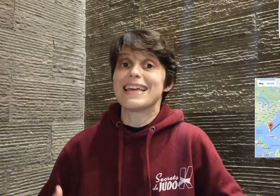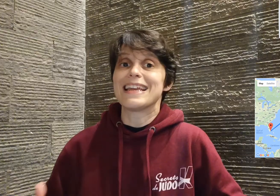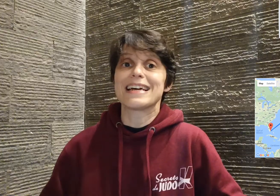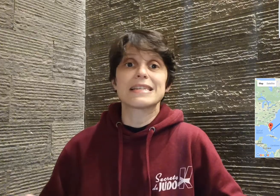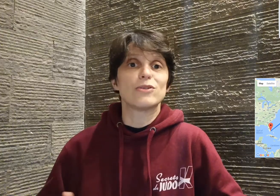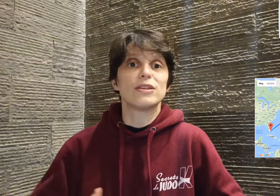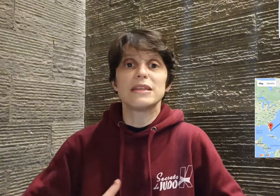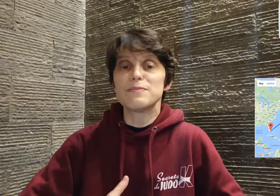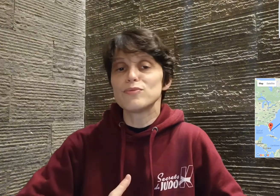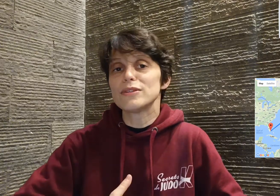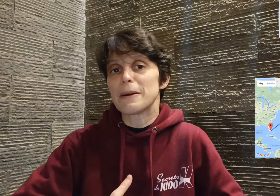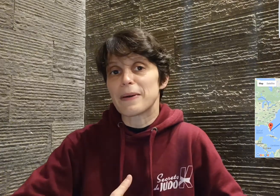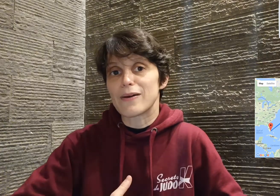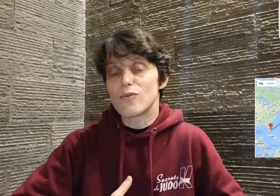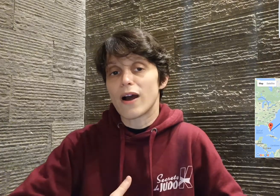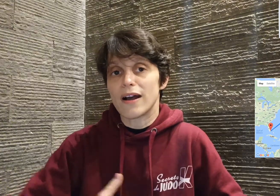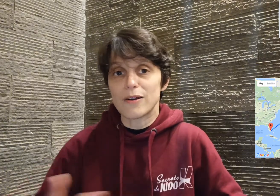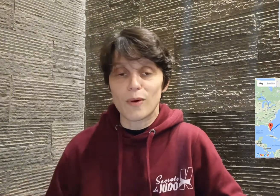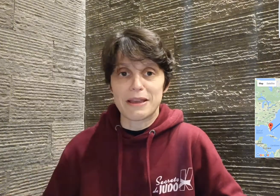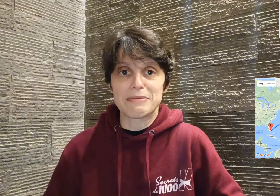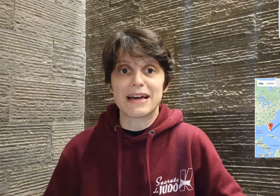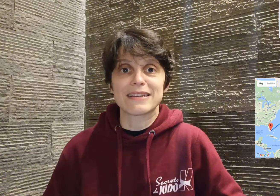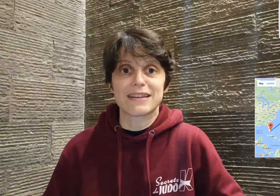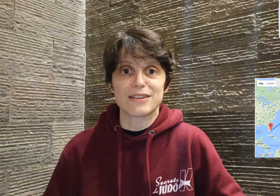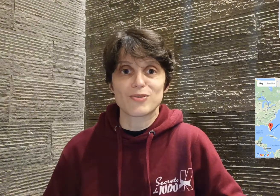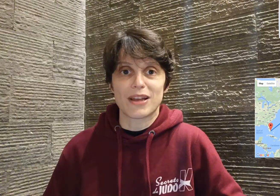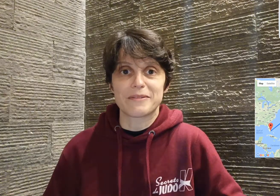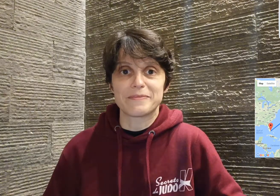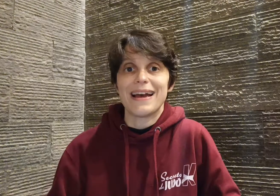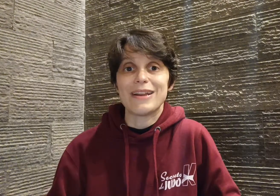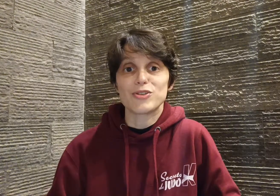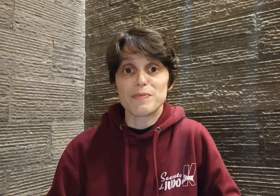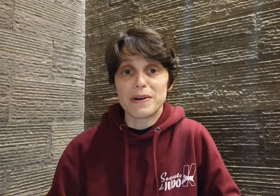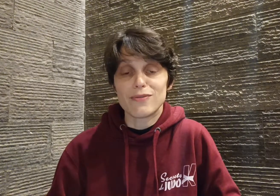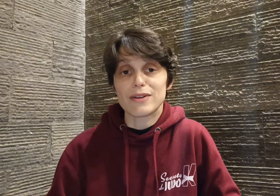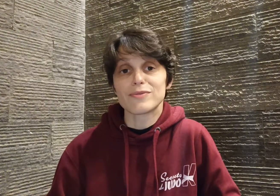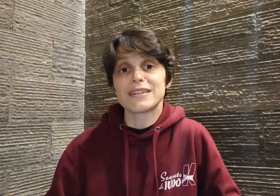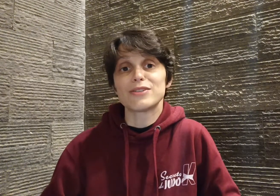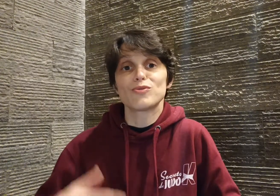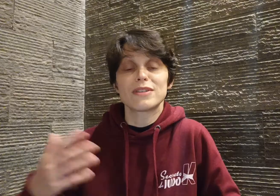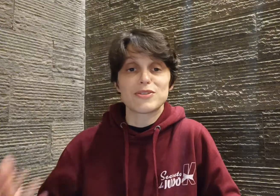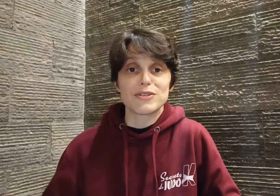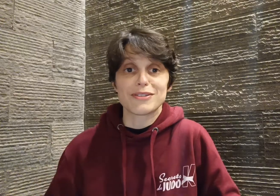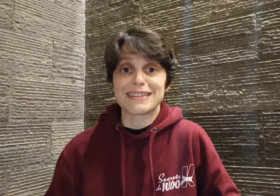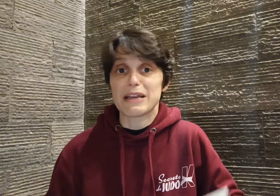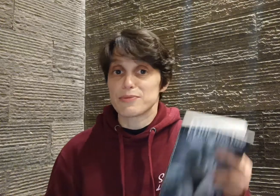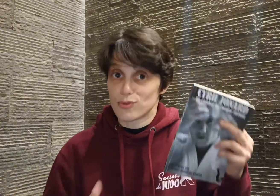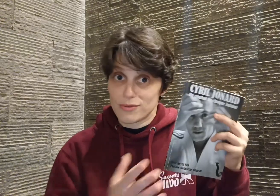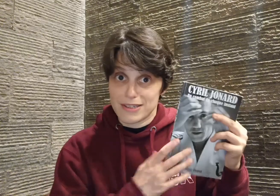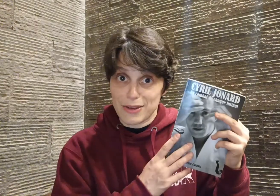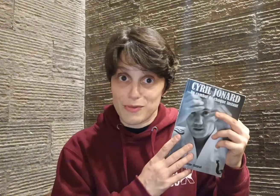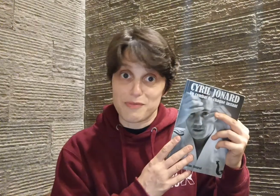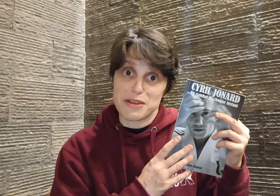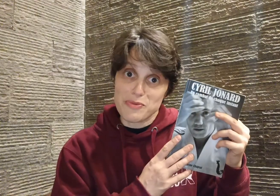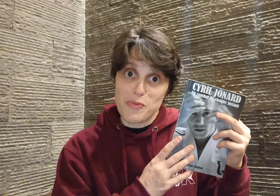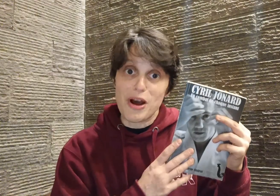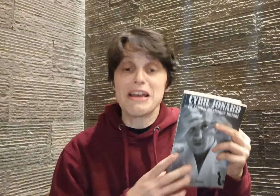Et là, c'est le début d'un parcours incroyable à l'international. Alors je ne vais pas vous raconter toute la suite en détails parce que Cyril le fait bien mieux que moi,